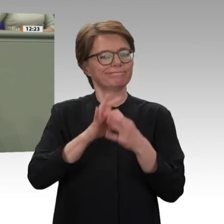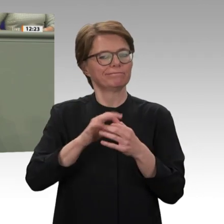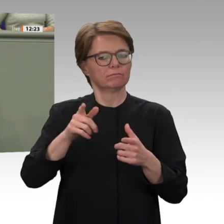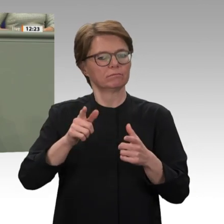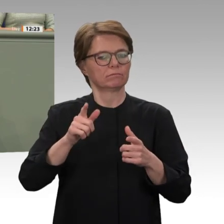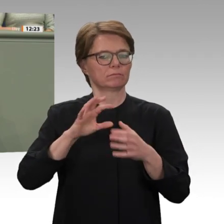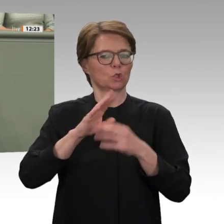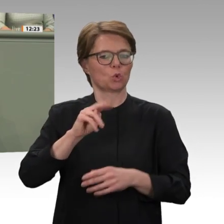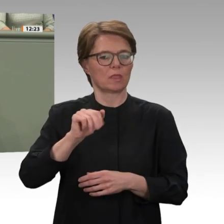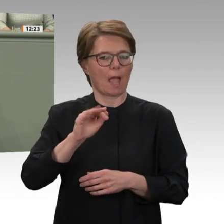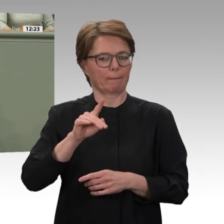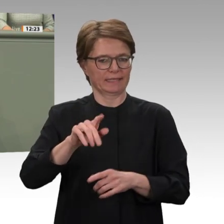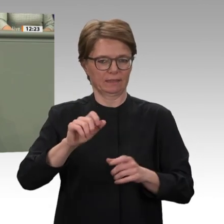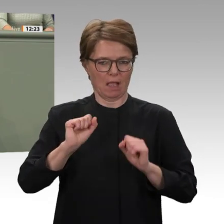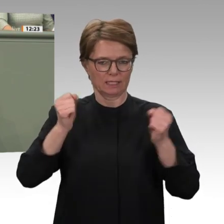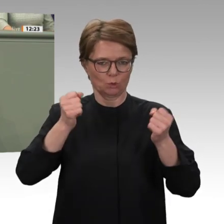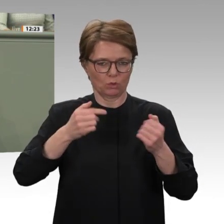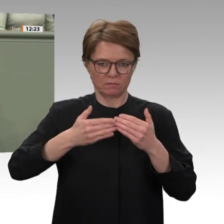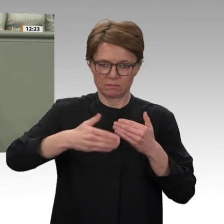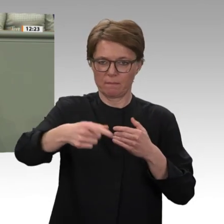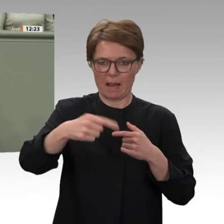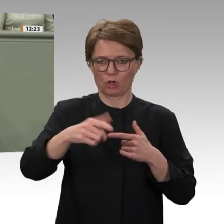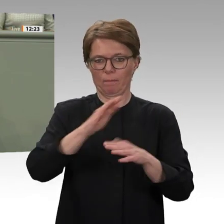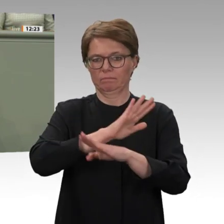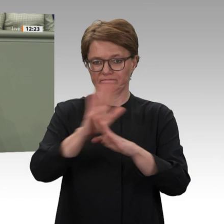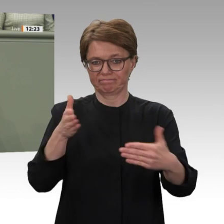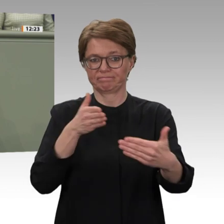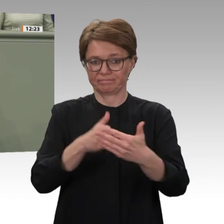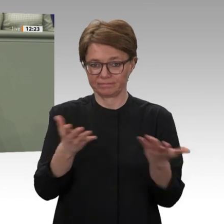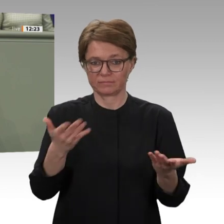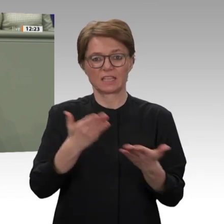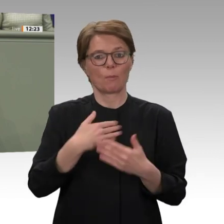und entschieden werden. Am Ende von UNAMID böte sich dann die Gelegenheit nicht nur